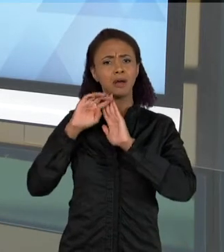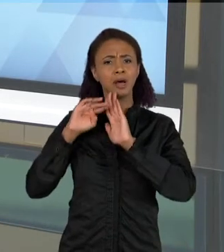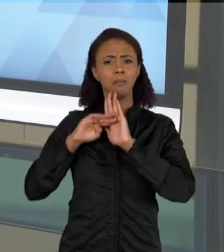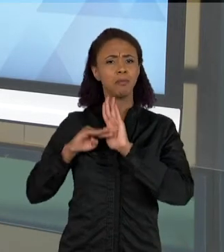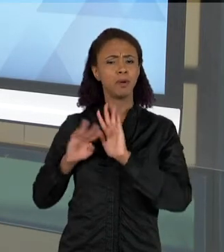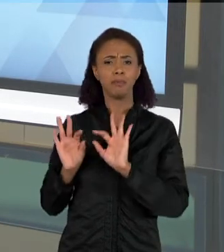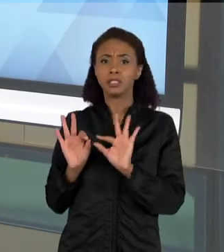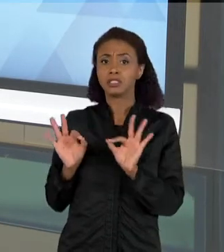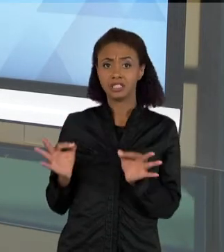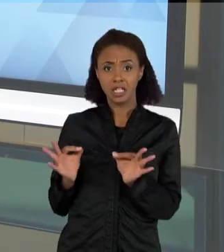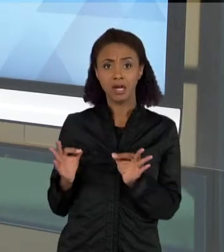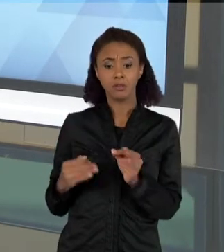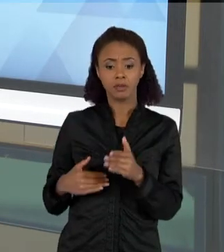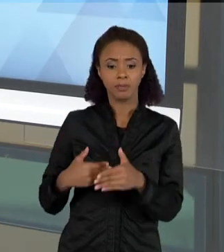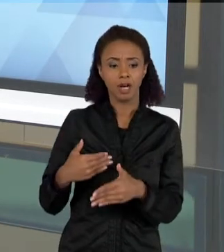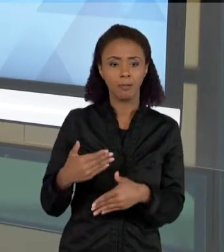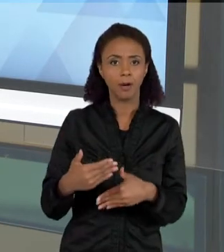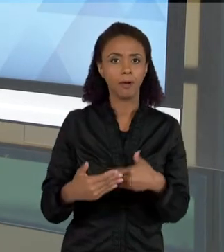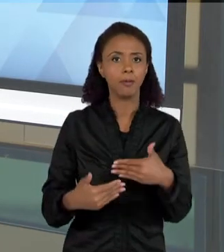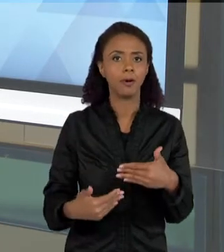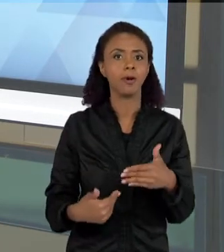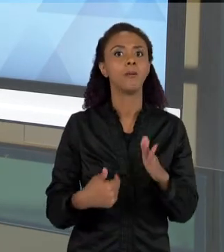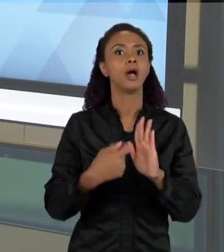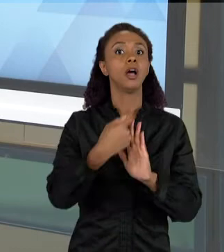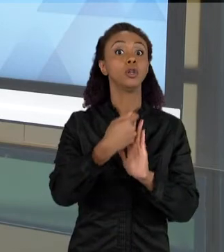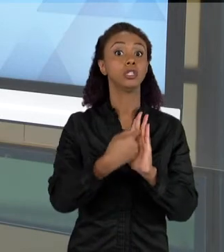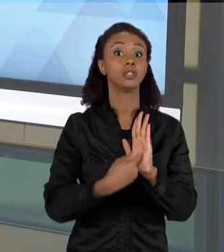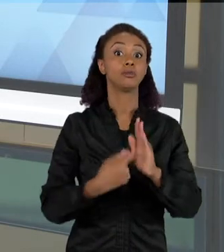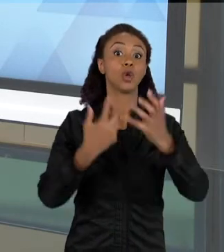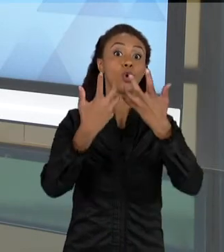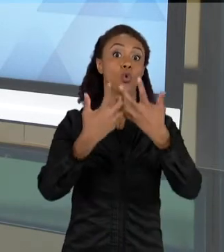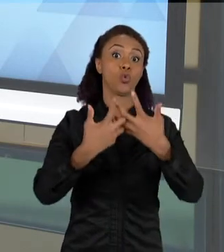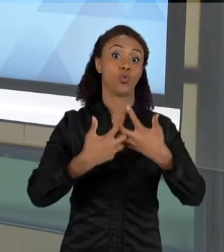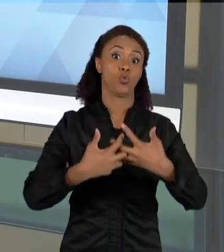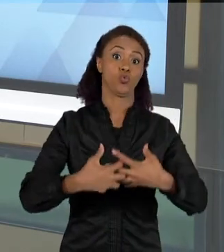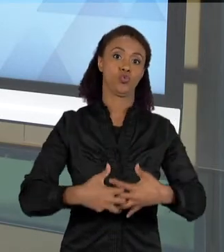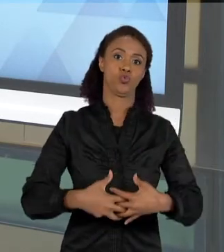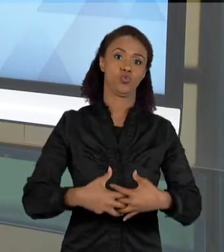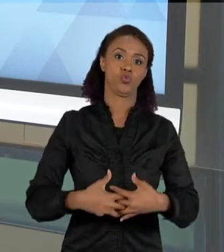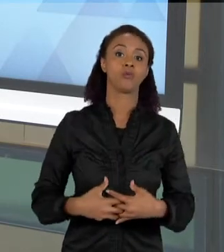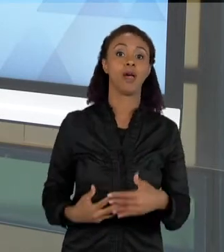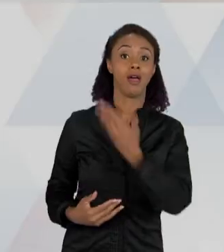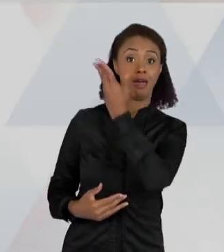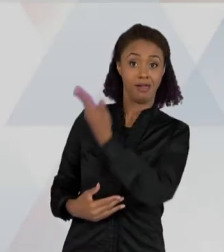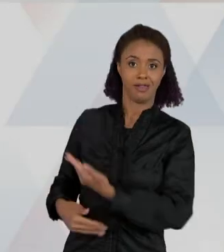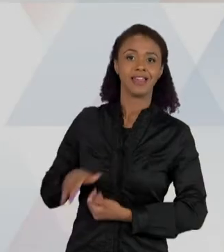DE COMPLEXIDADE. AQUI ELA DIZ ASSIM: OS ESCORPIÕES ESTÃO APARECENDO PORQUE NO